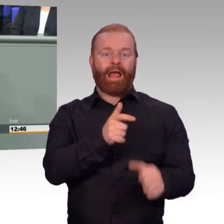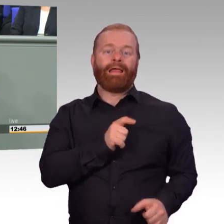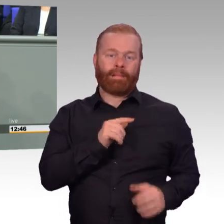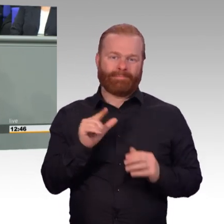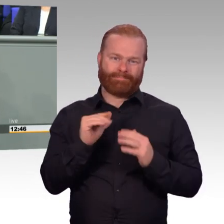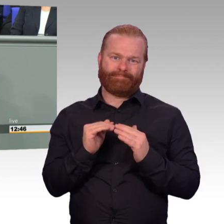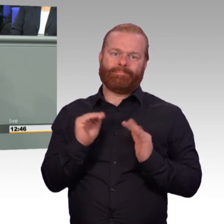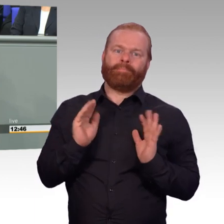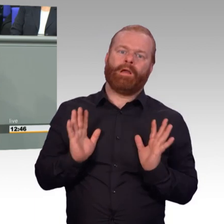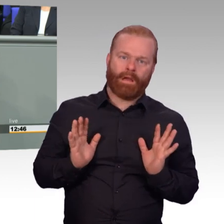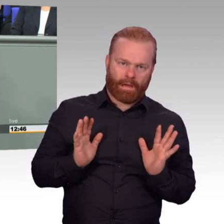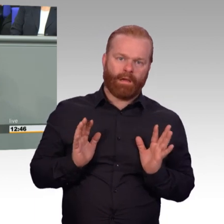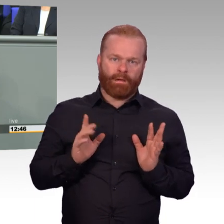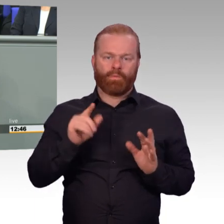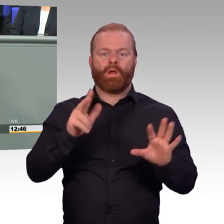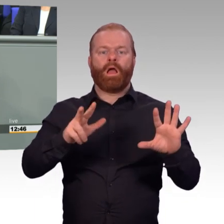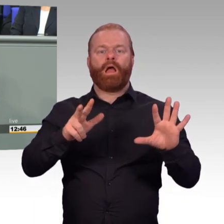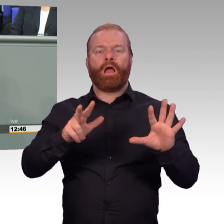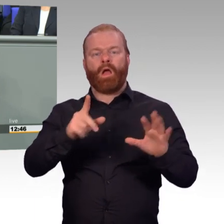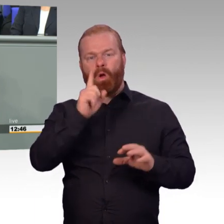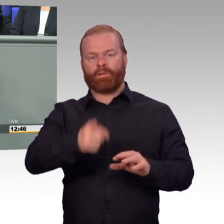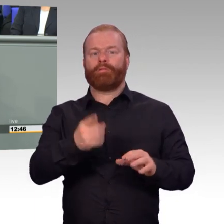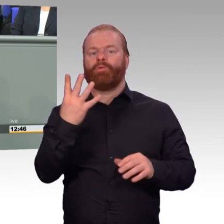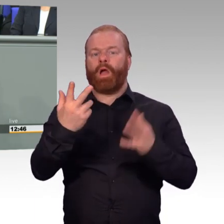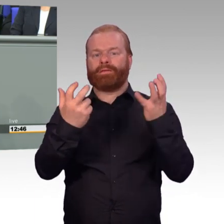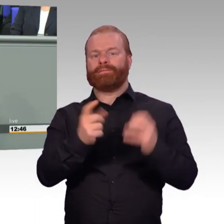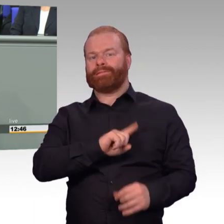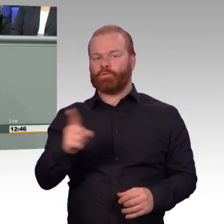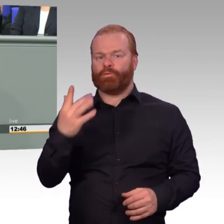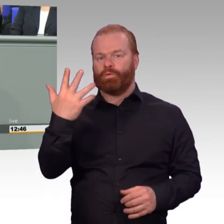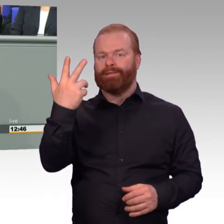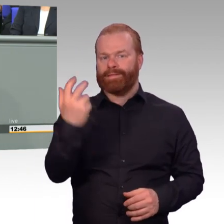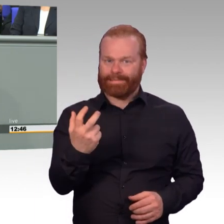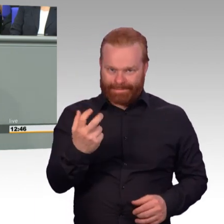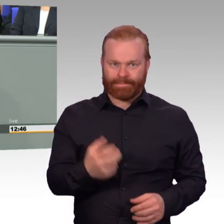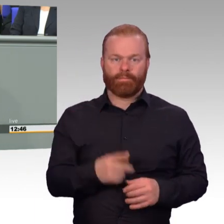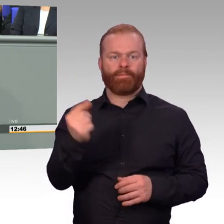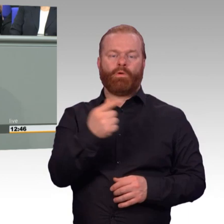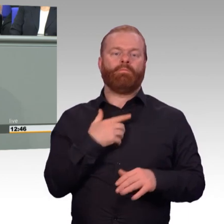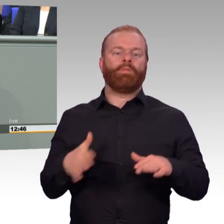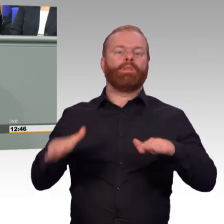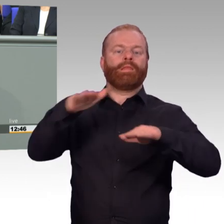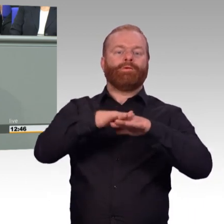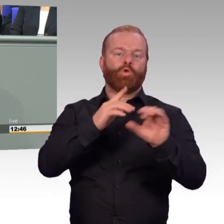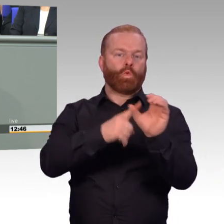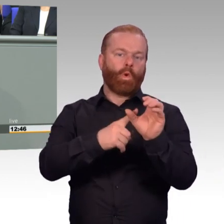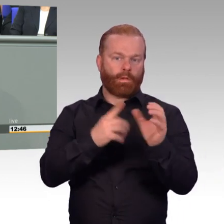soll bis 2025 auf über 200.000 steigen. Und meine Damen und Herren,